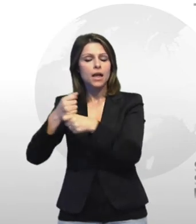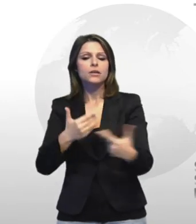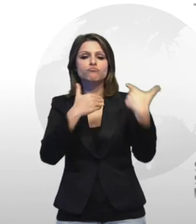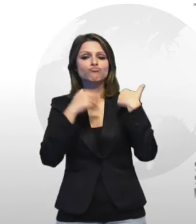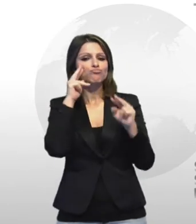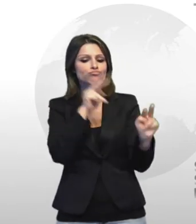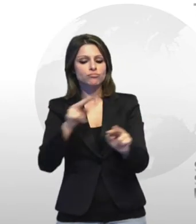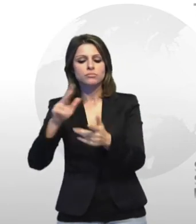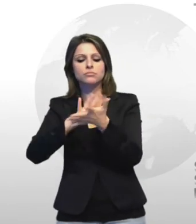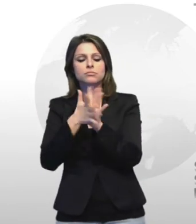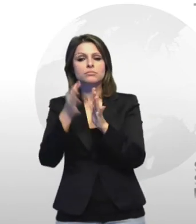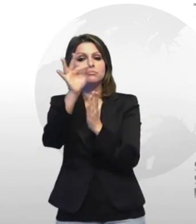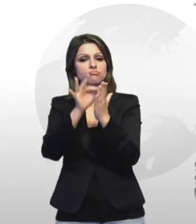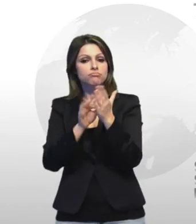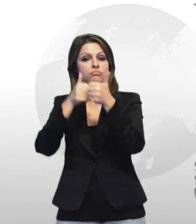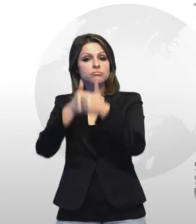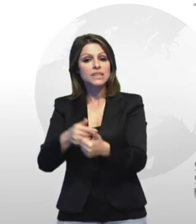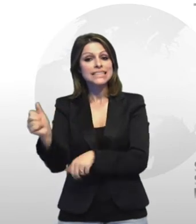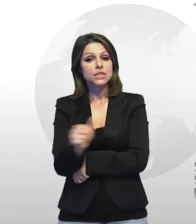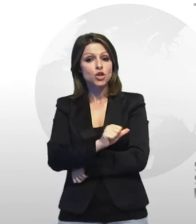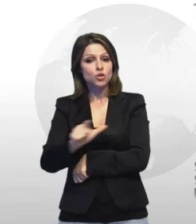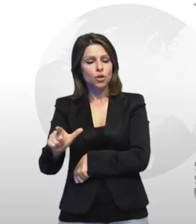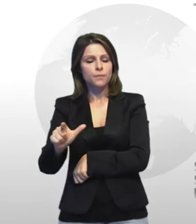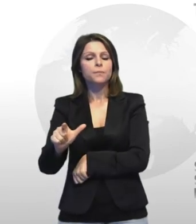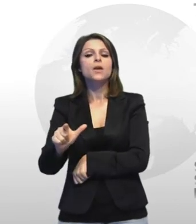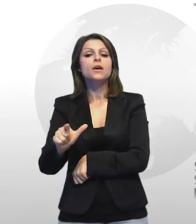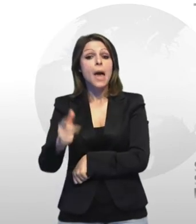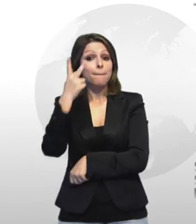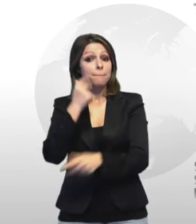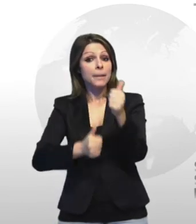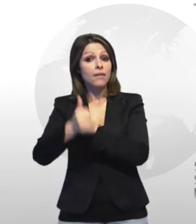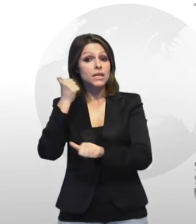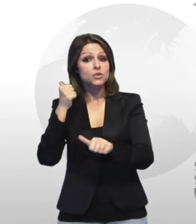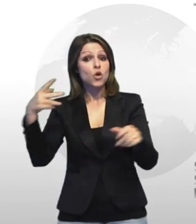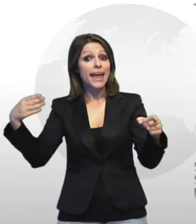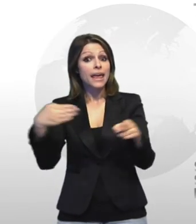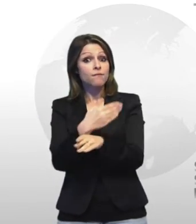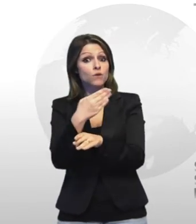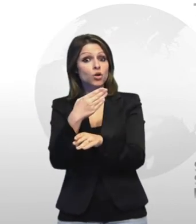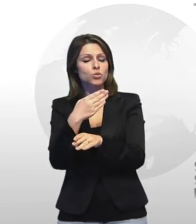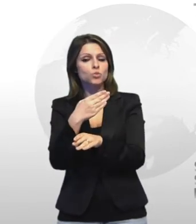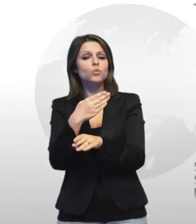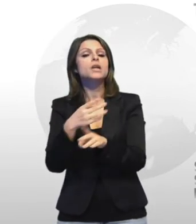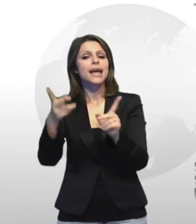prevenzione degli infortuni riguarderà ovviamente anche le agende dell'appalto